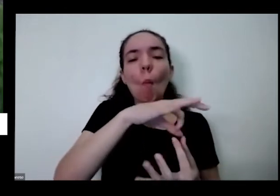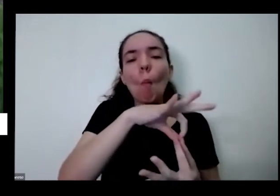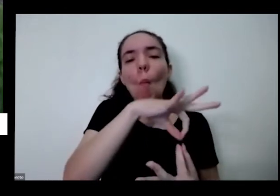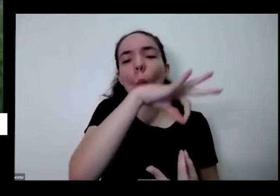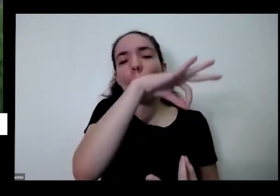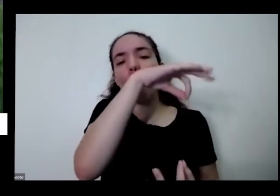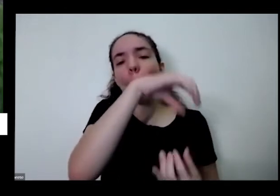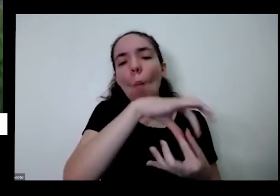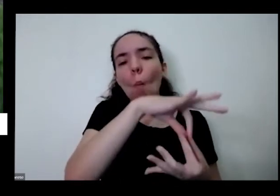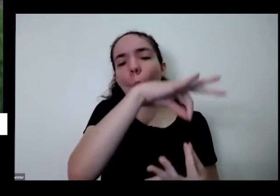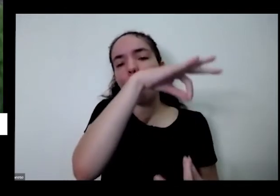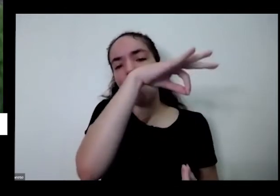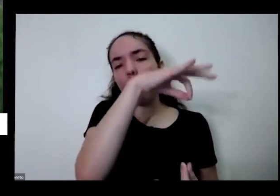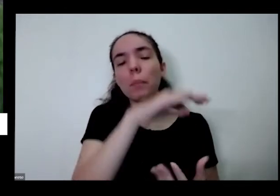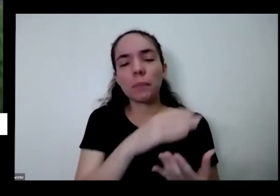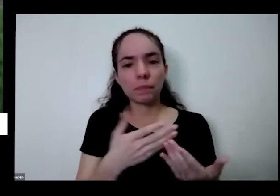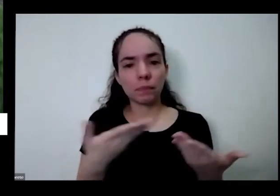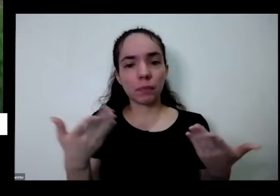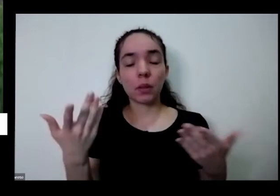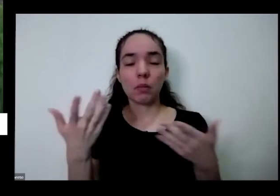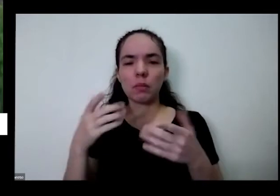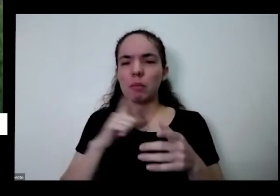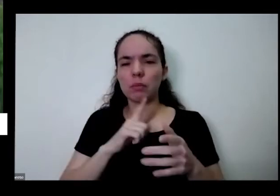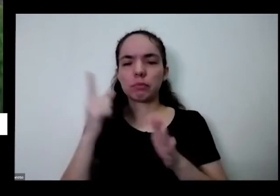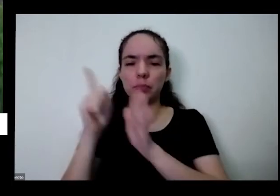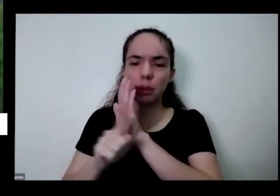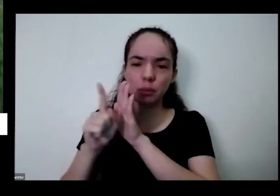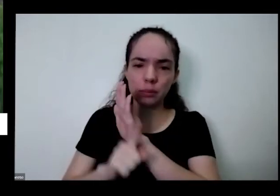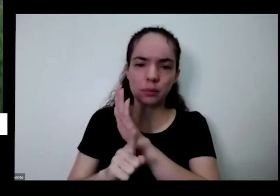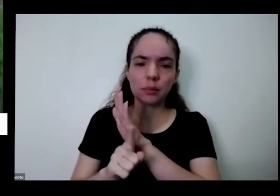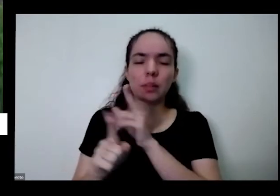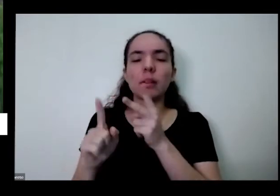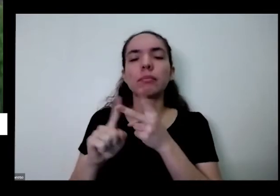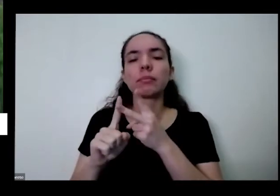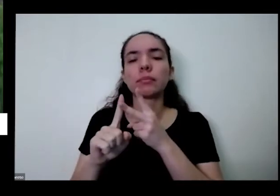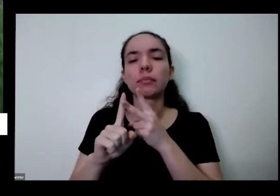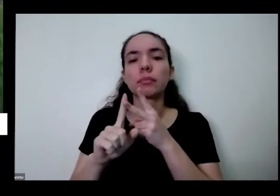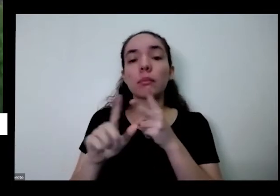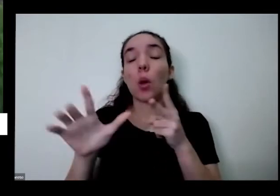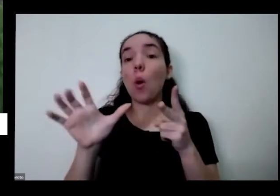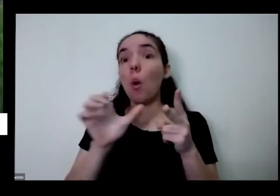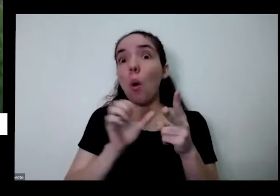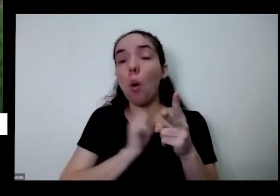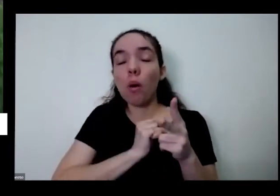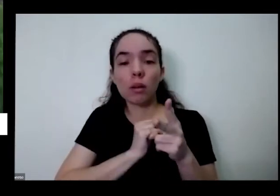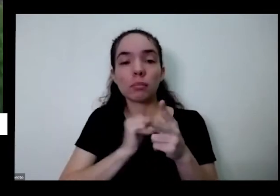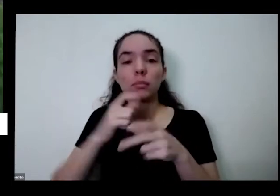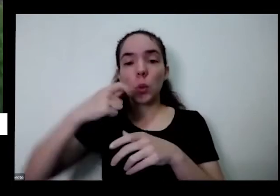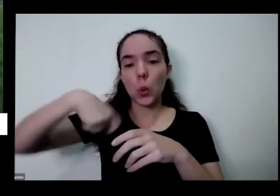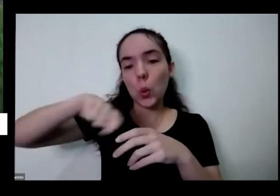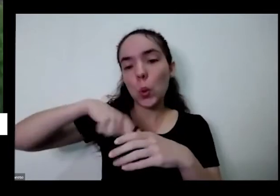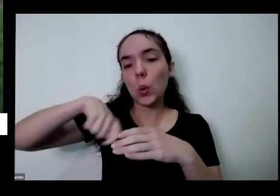você responde eu vou fazendo Tiago Sou Eu amo cozinhar com o frescor da horta quais sugere